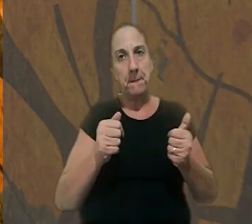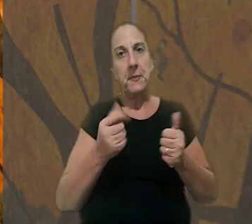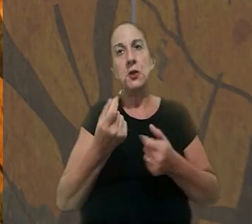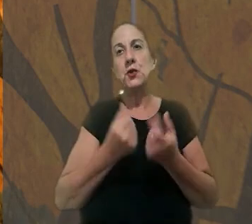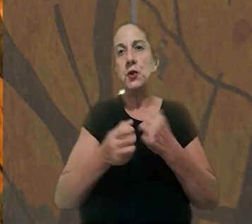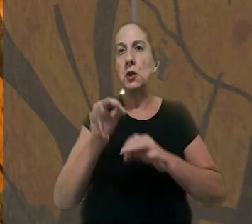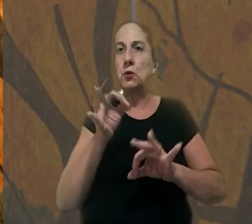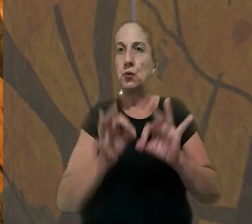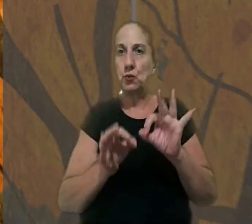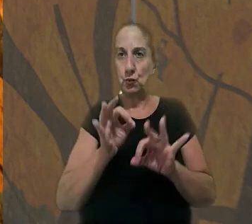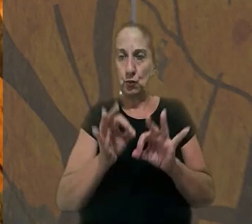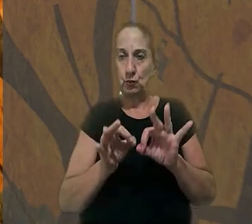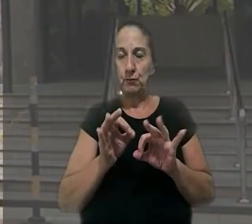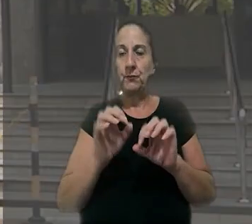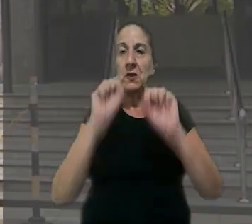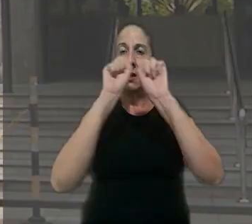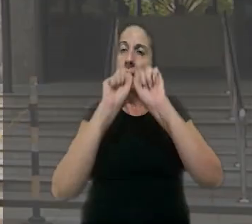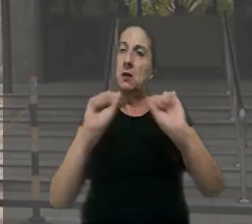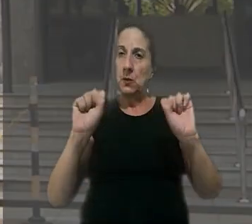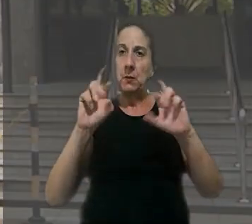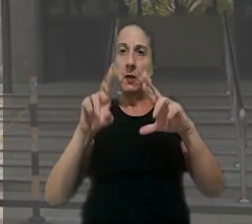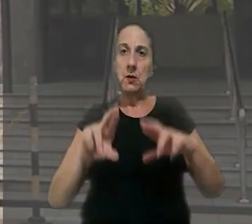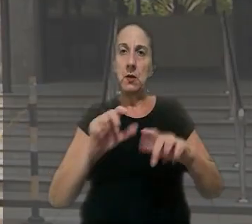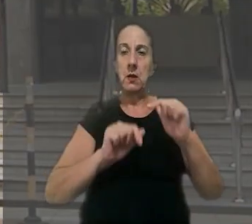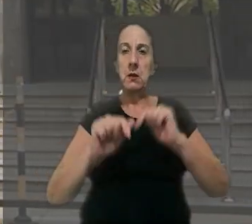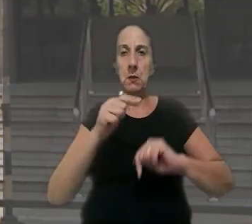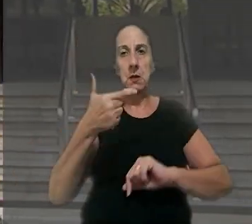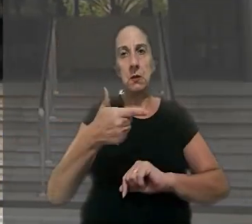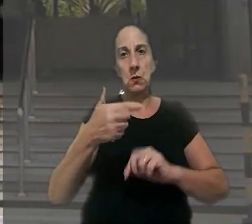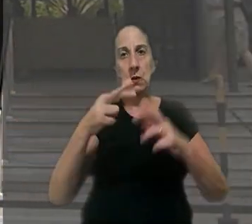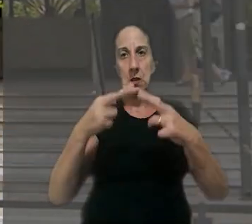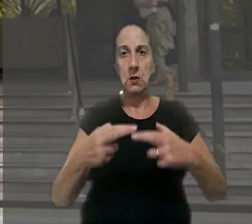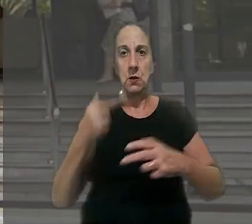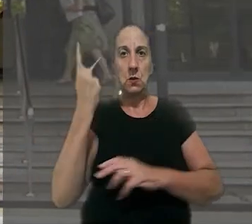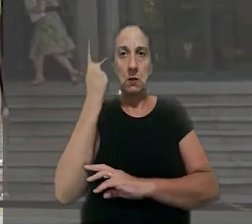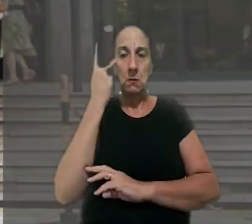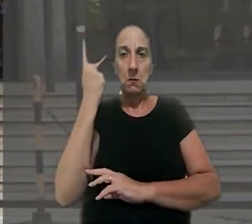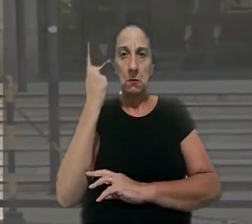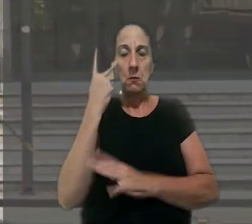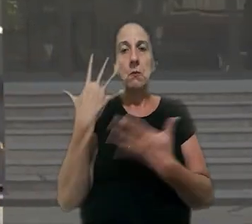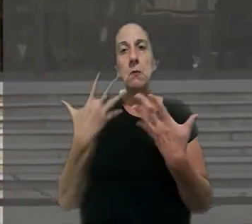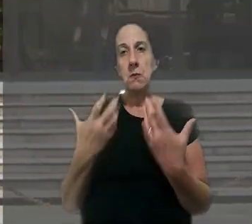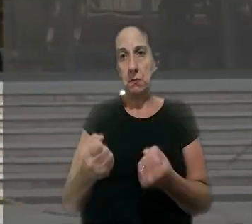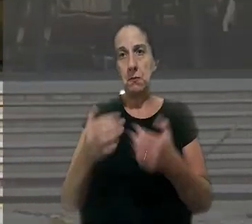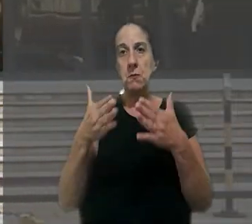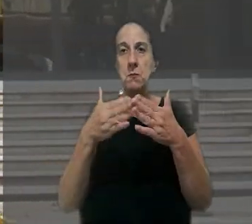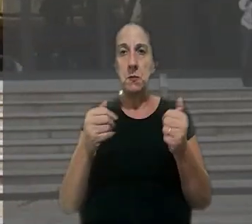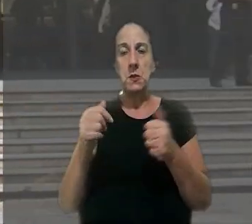reparação na justiça. O Tribunal Regional do Trabalho da 2ª Região (SP) aceitou o pedido